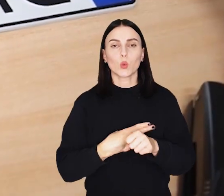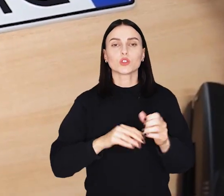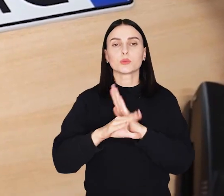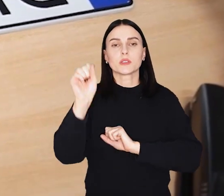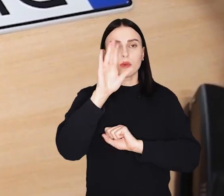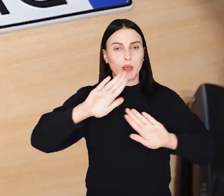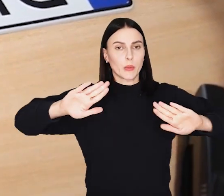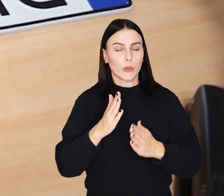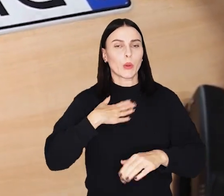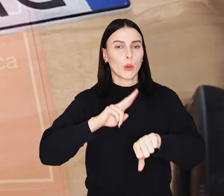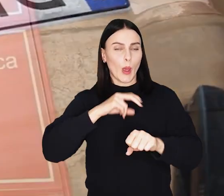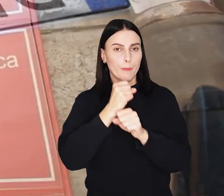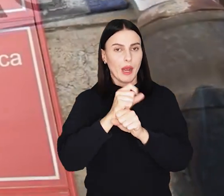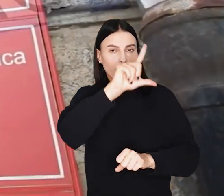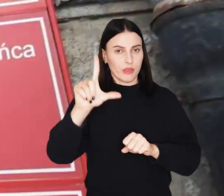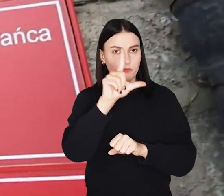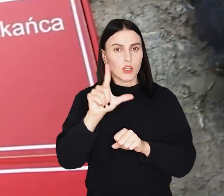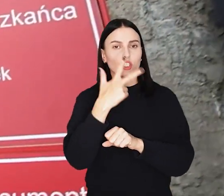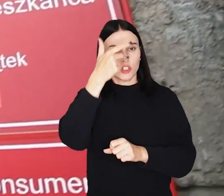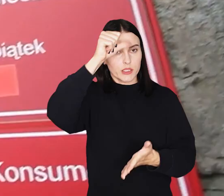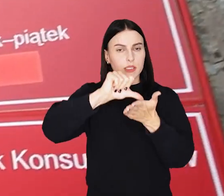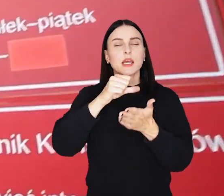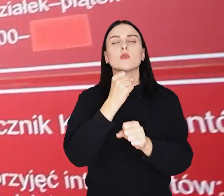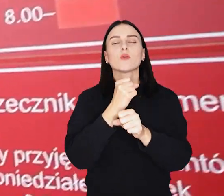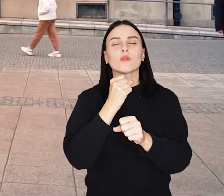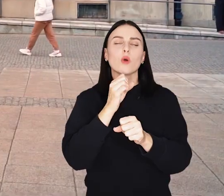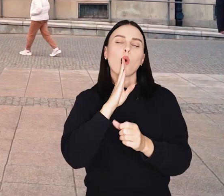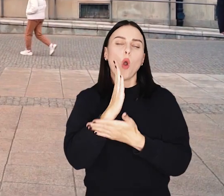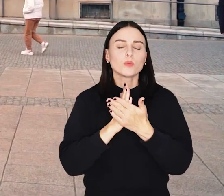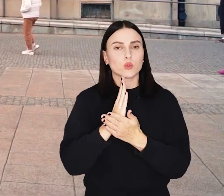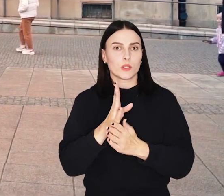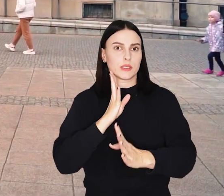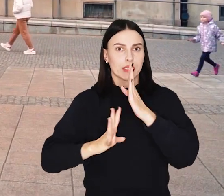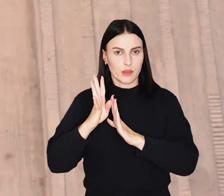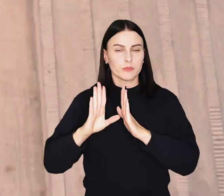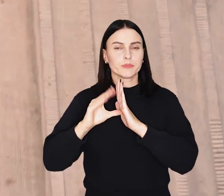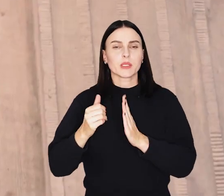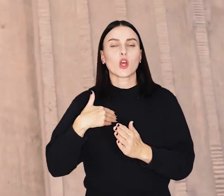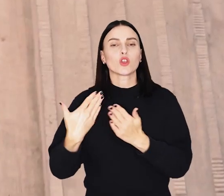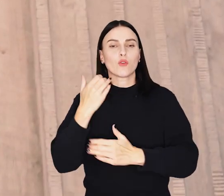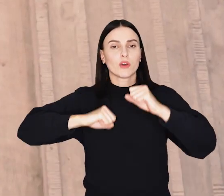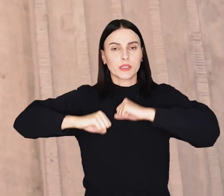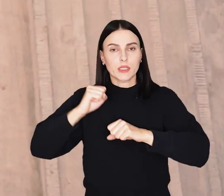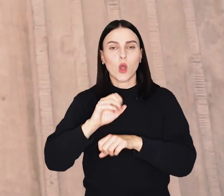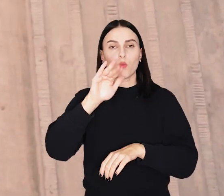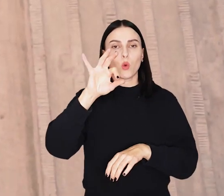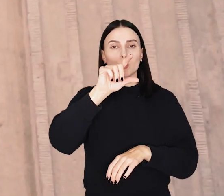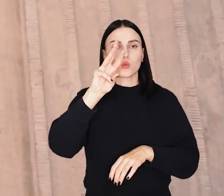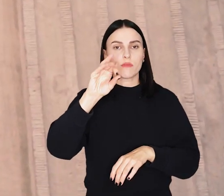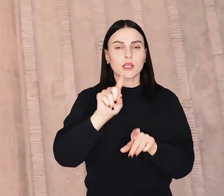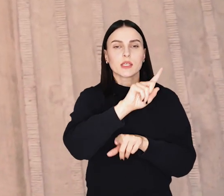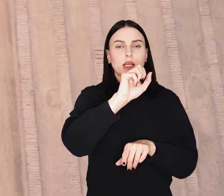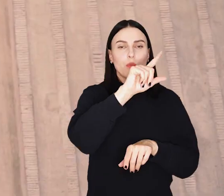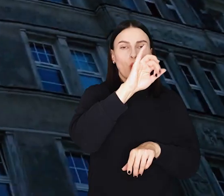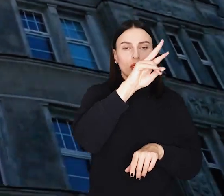Urząd Miejski Wrocławia skraca o dwie godziny pracę trzech centrów obsługi mieszkańca: przy placu Nowy Targ oraz przy ulicach Bogusławskiego i Zapolskiej.